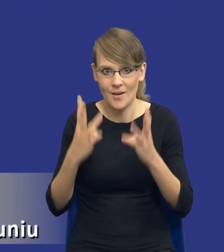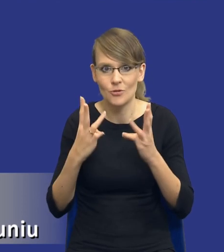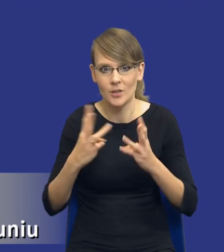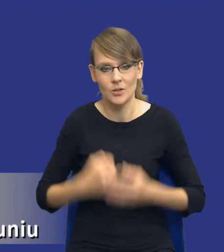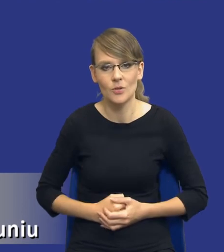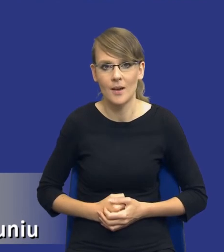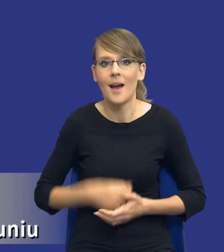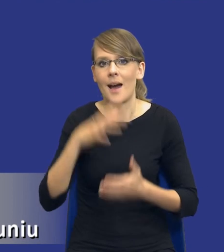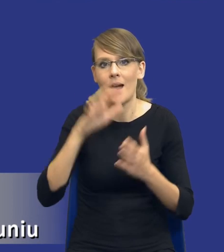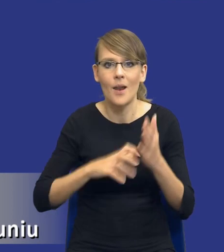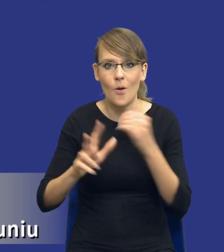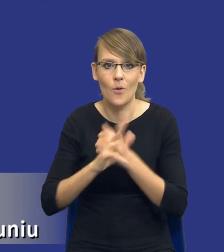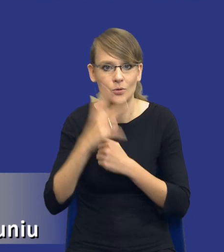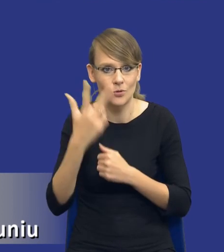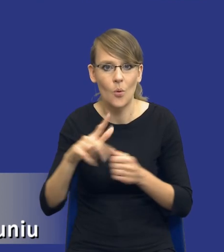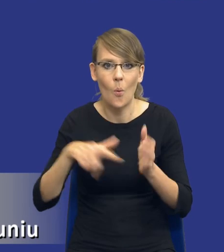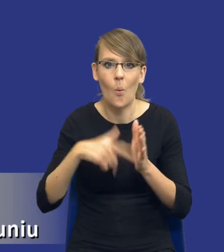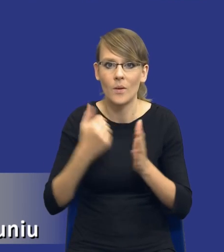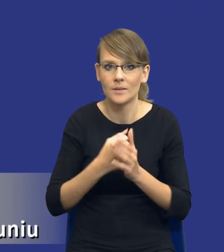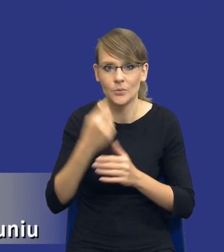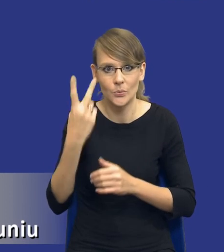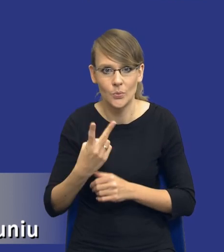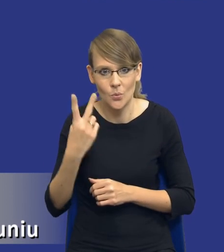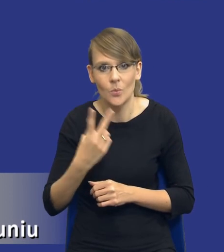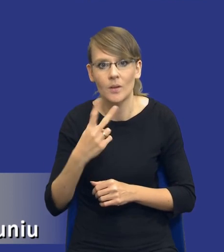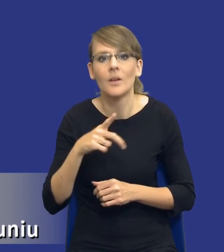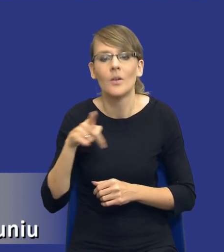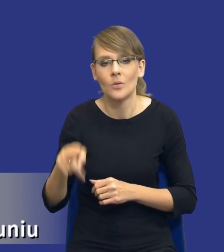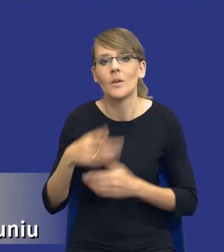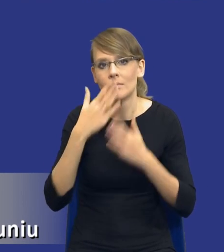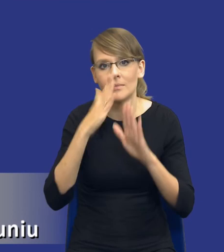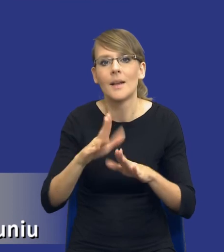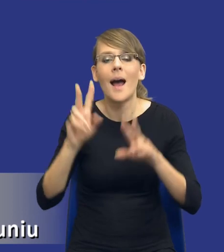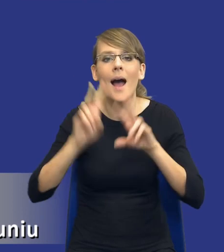Artykuł 83 ustęp 2 wskazuje, co analiza powinna obejmować.